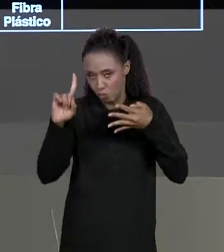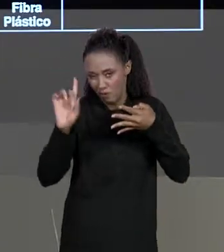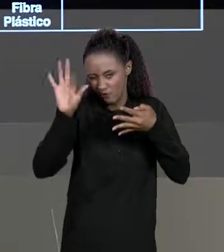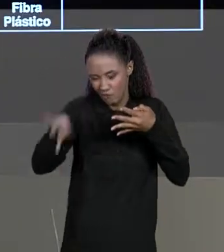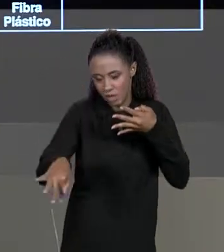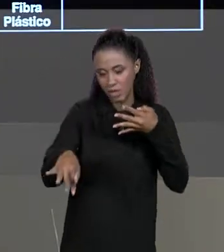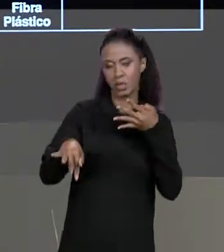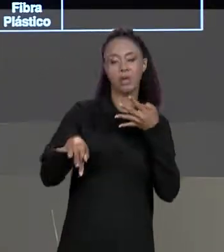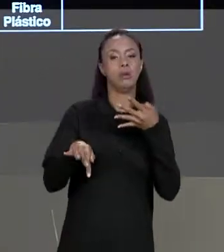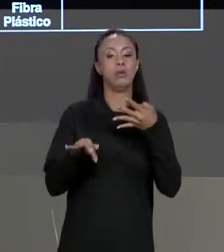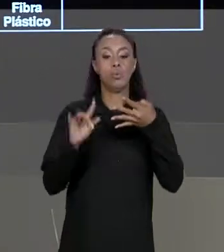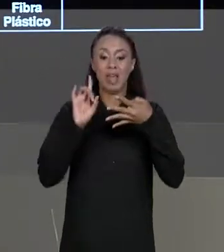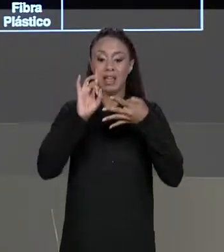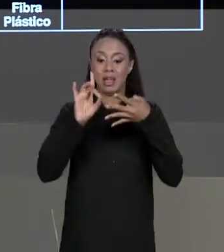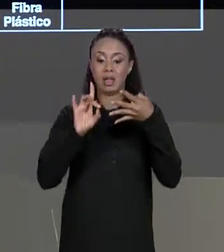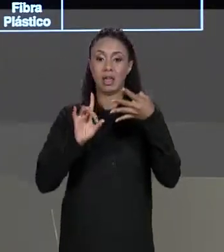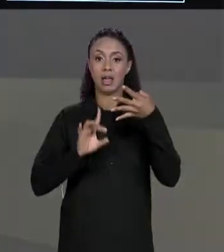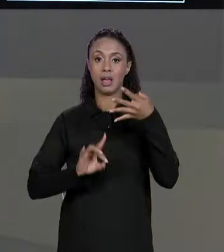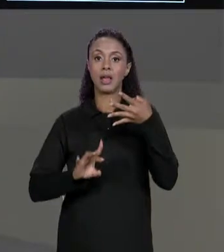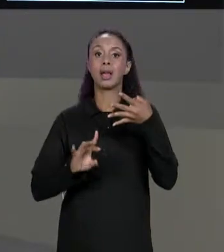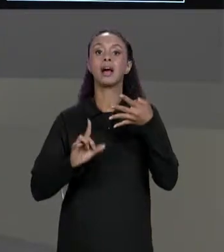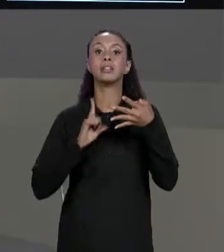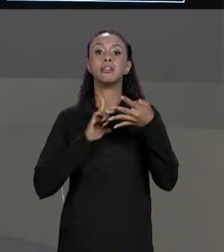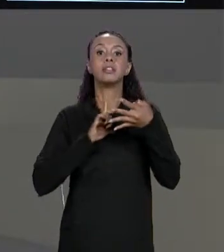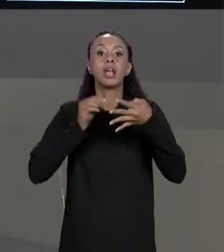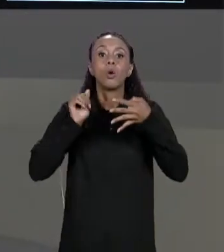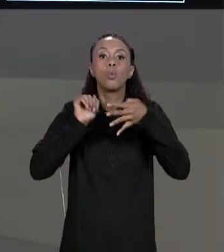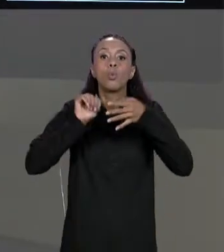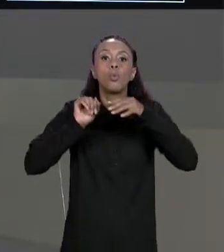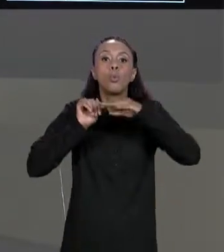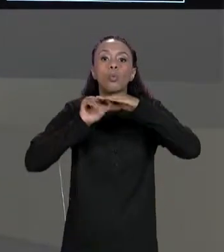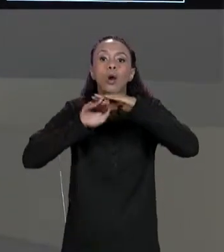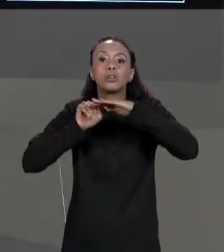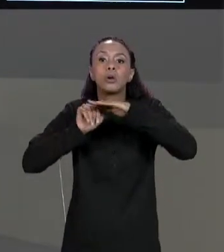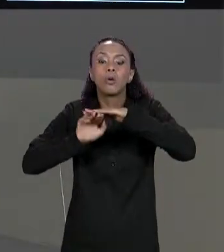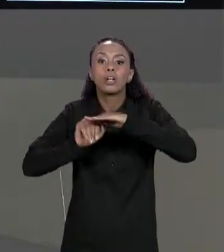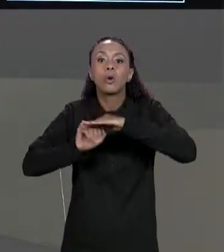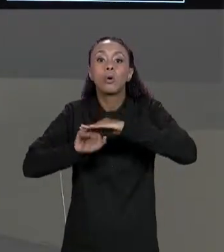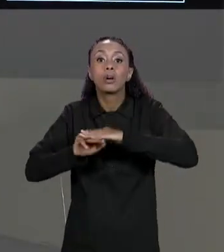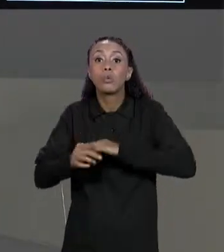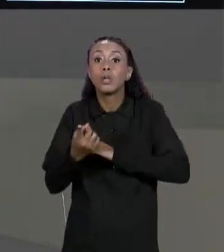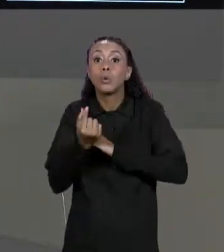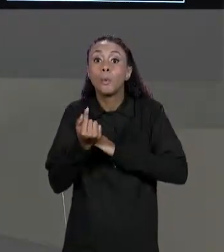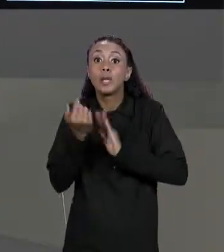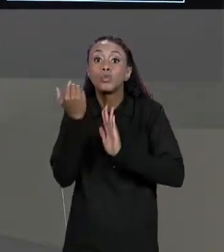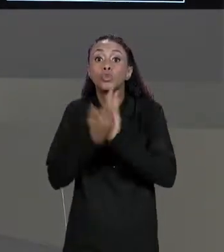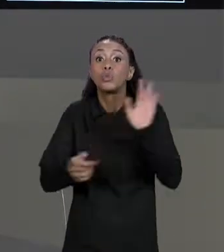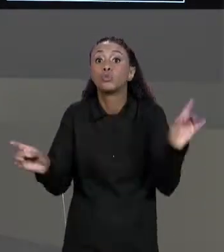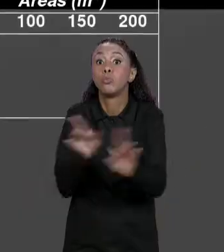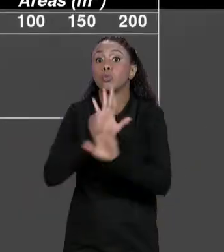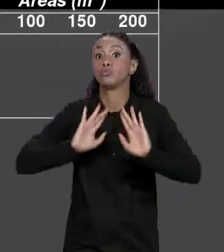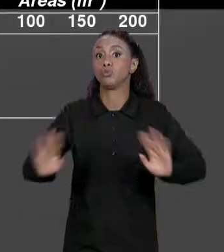CADA POSIÇÃO DELA A GENTE VAI AGUARDAR O QUE? O PREÇO JÁ COM O DESCONTO, ENTÃO A GENTE COMPUTA O DESCONTO E